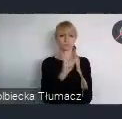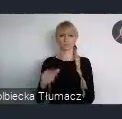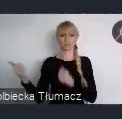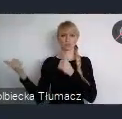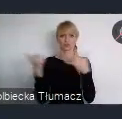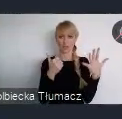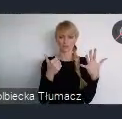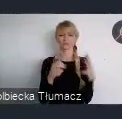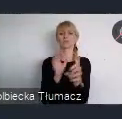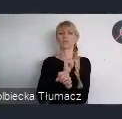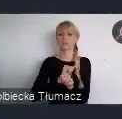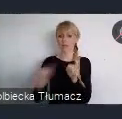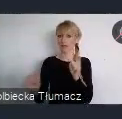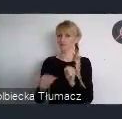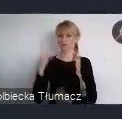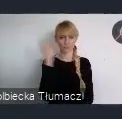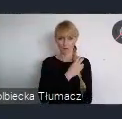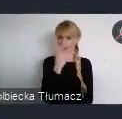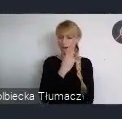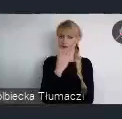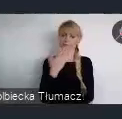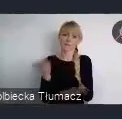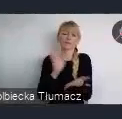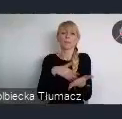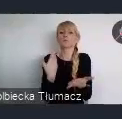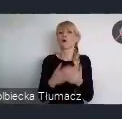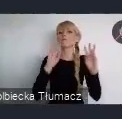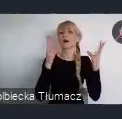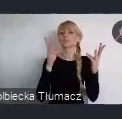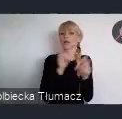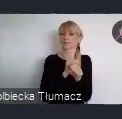Na przykład warsztaty sa dłuższe i odbywają się w miejszych grupach.